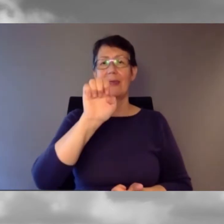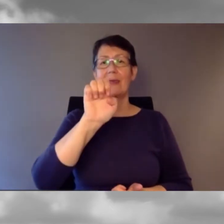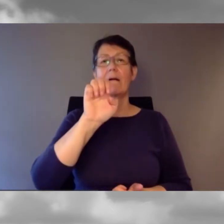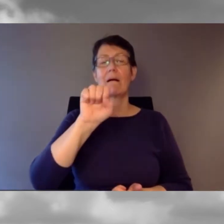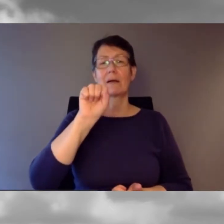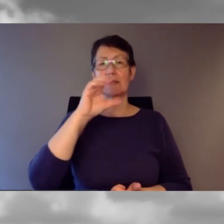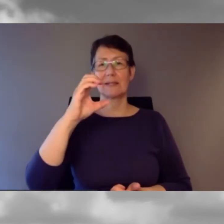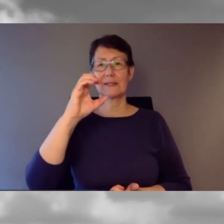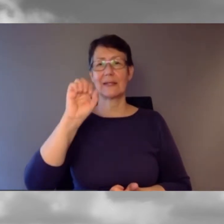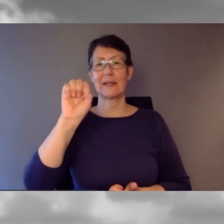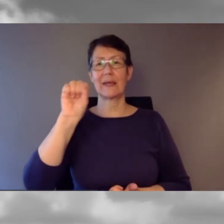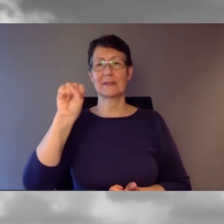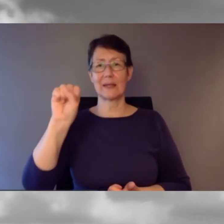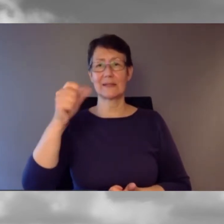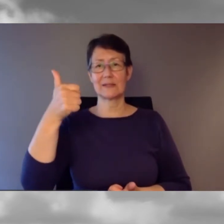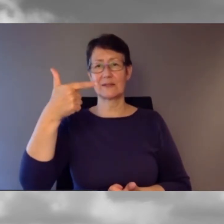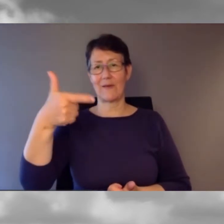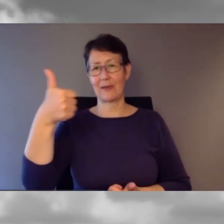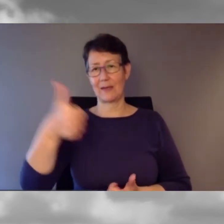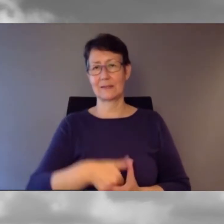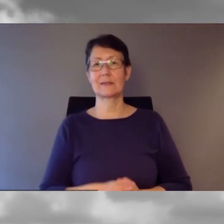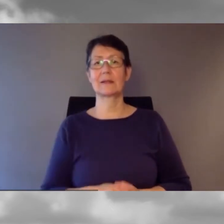Es war an einem Donnerstag vor einigen Wochen.